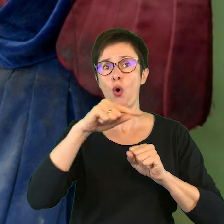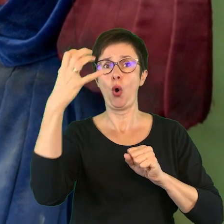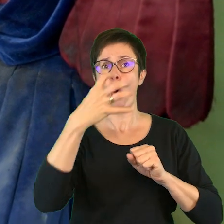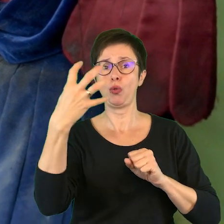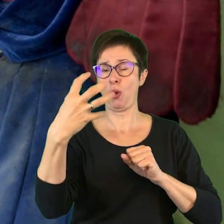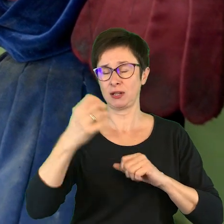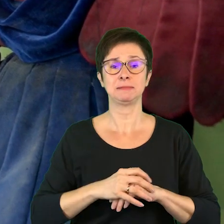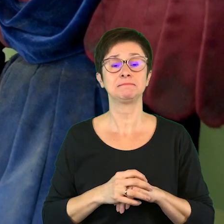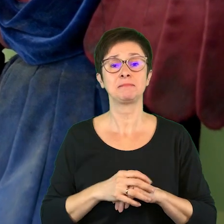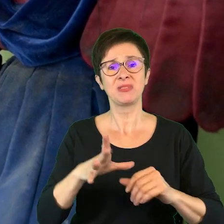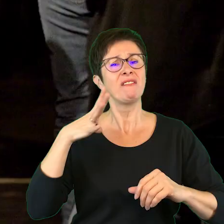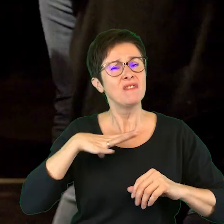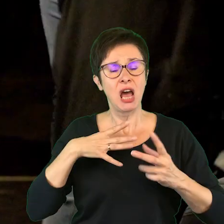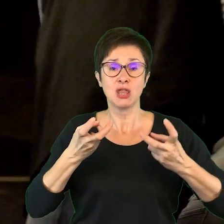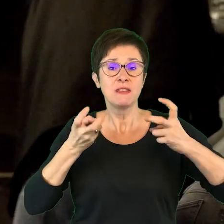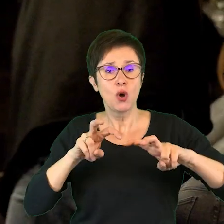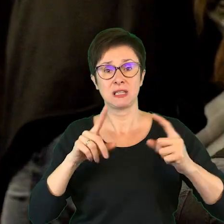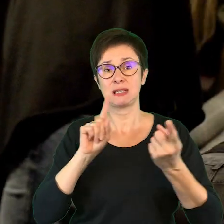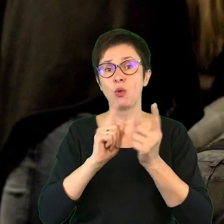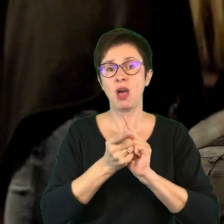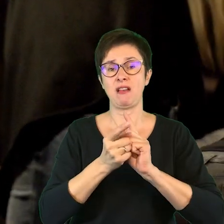że warto tworzyć spotkania, warsztaty.